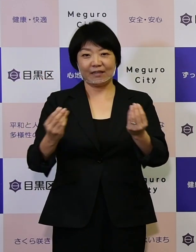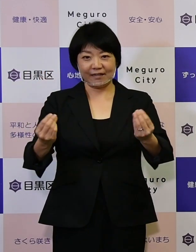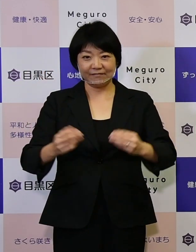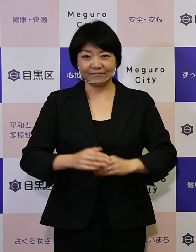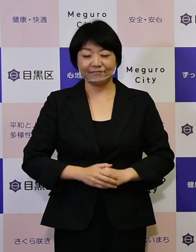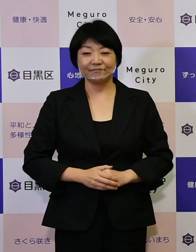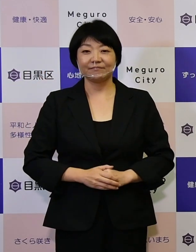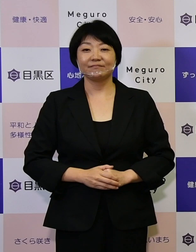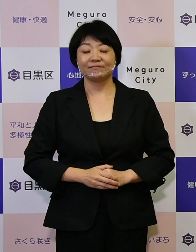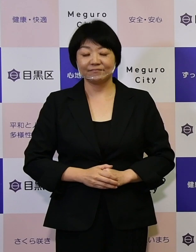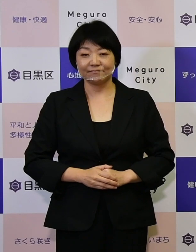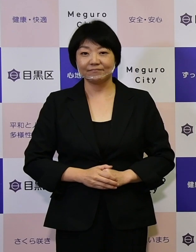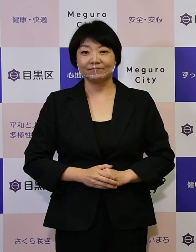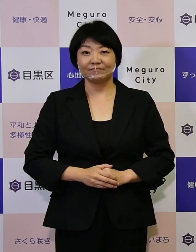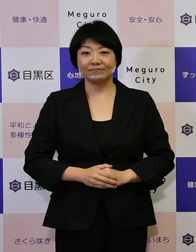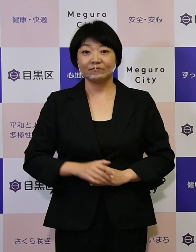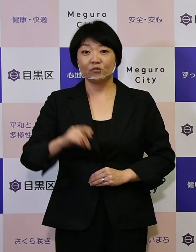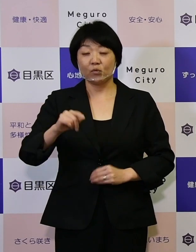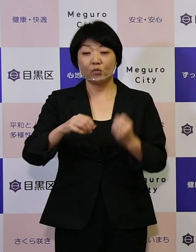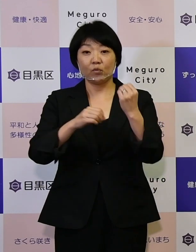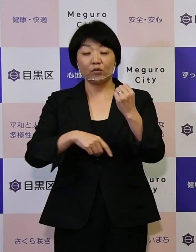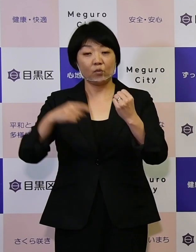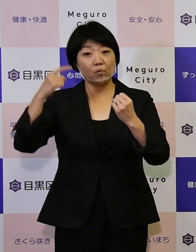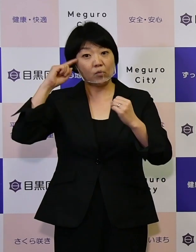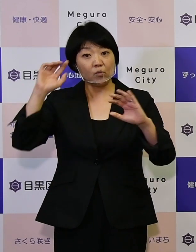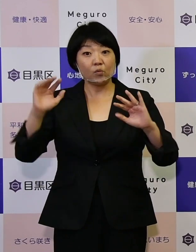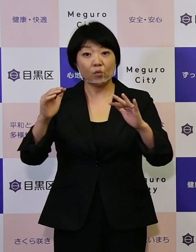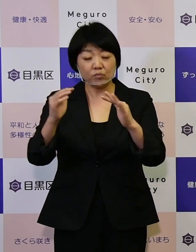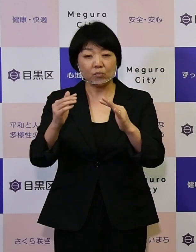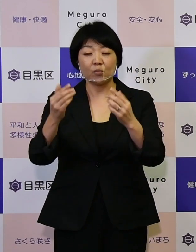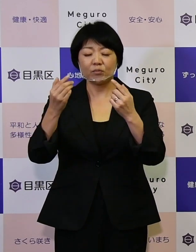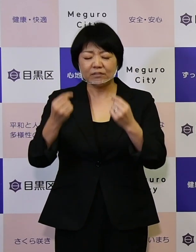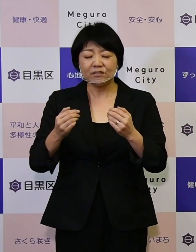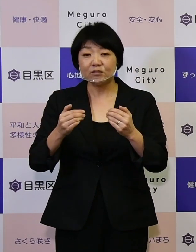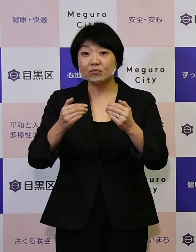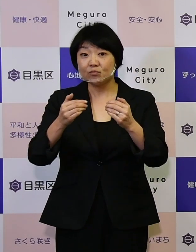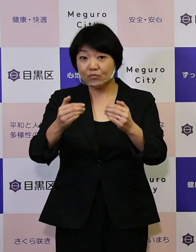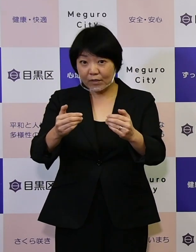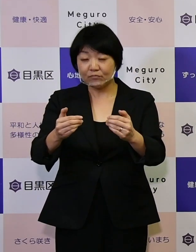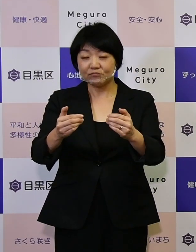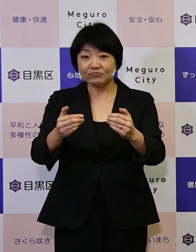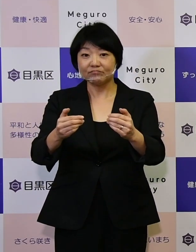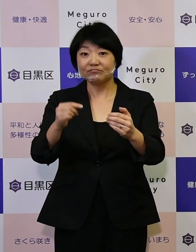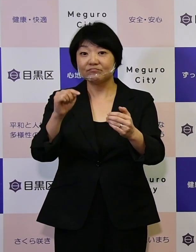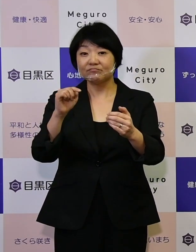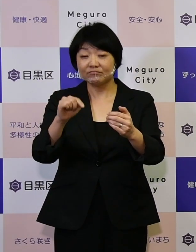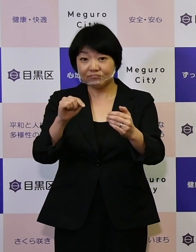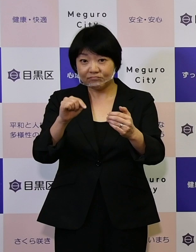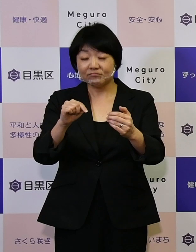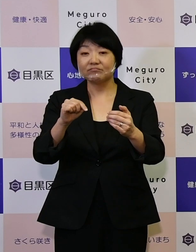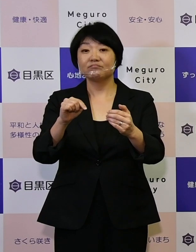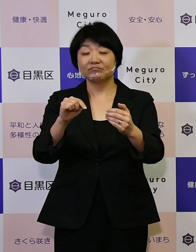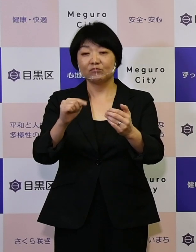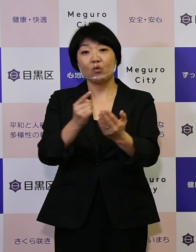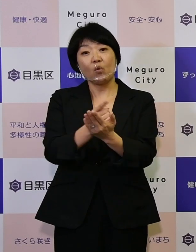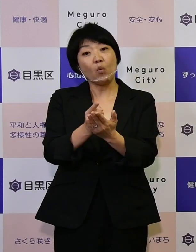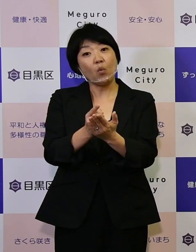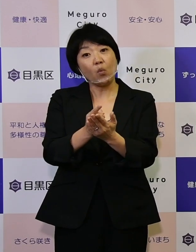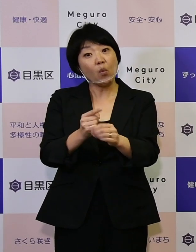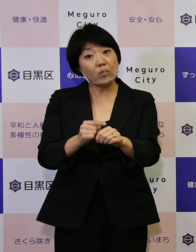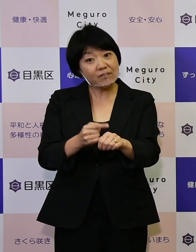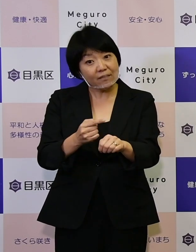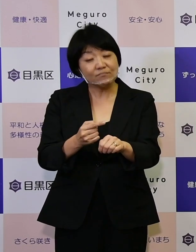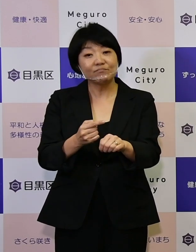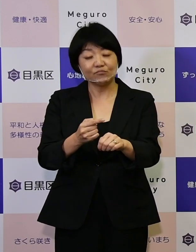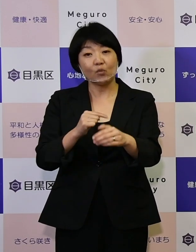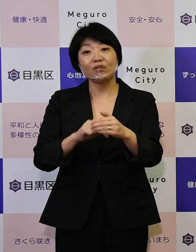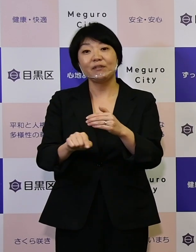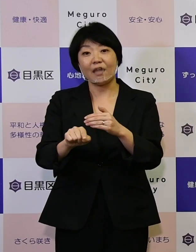この基本構想を着実に進めていく方向性として、